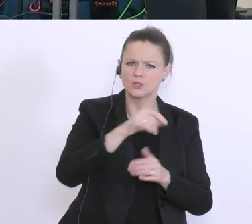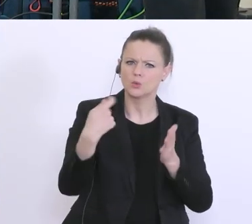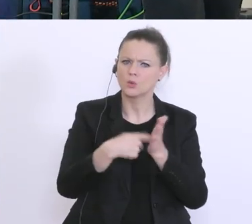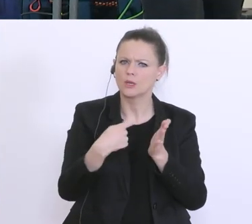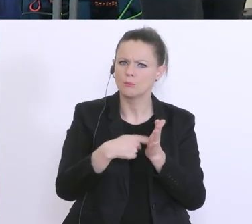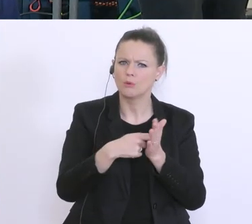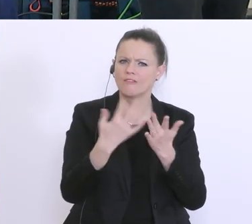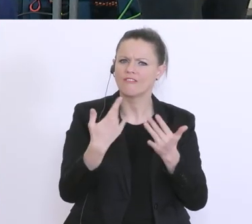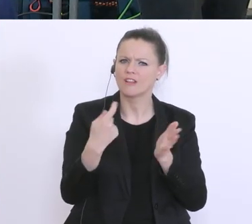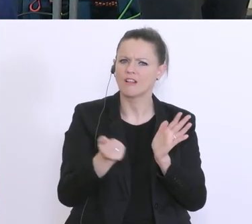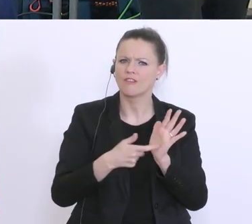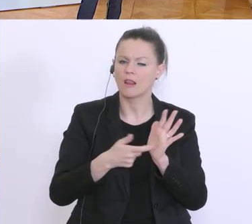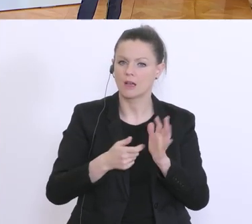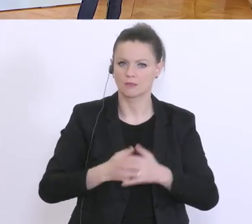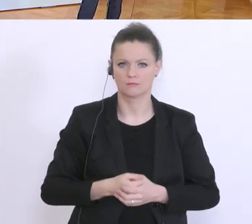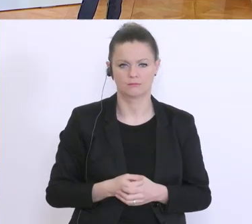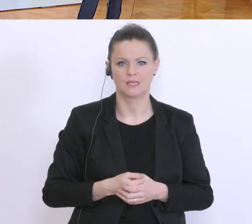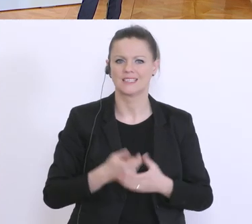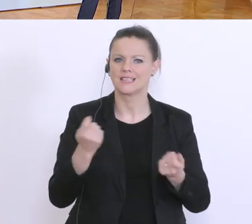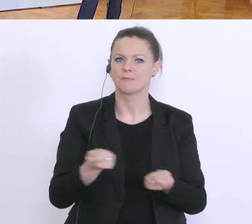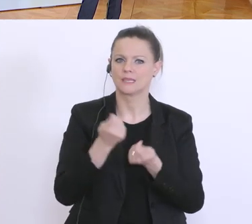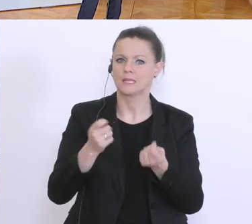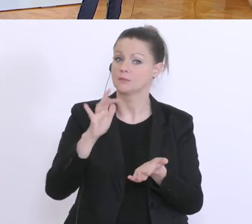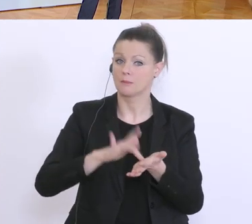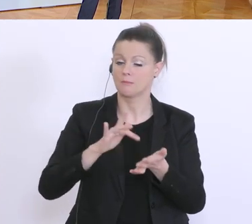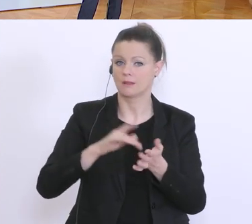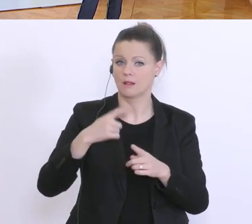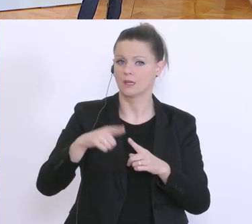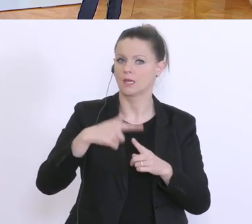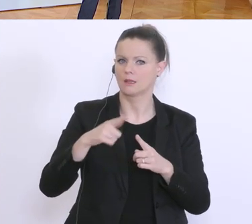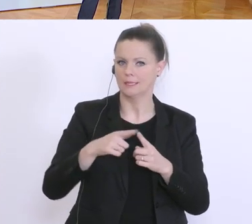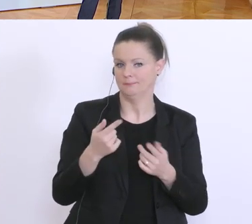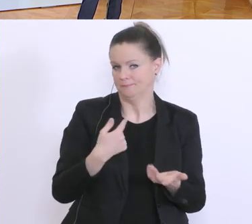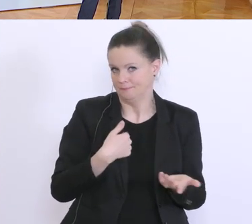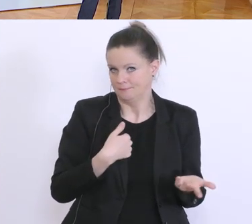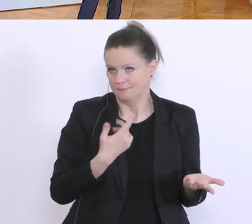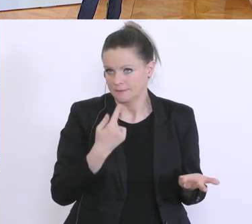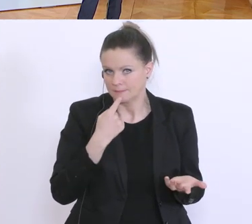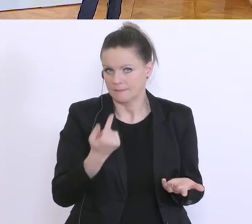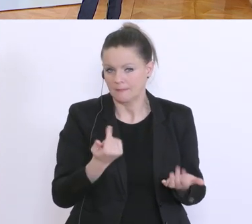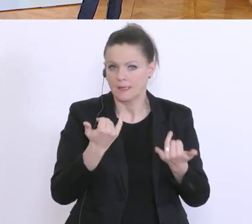Also, das ist ein Betriebsmittelkredit, der, ich sage einmal, den in der jetzigen